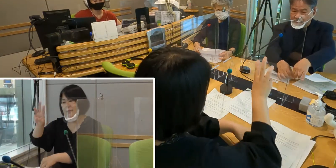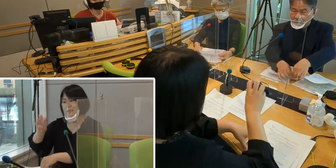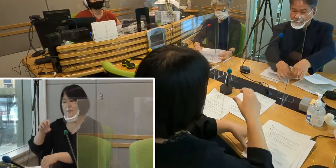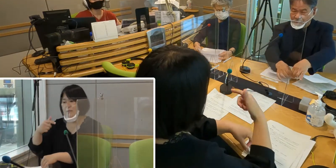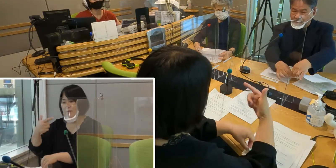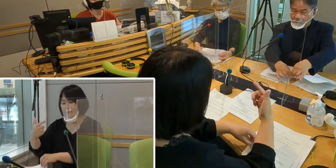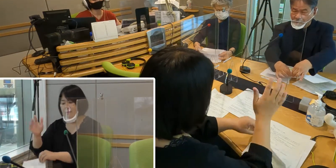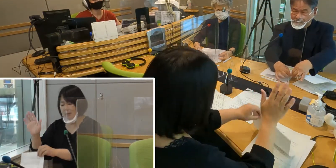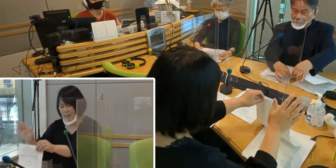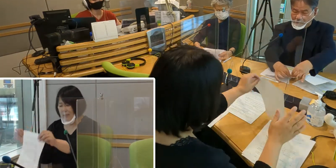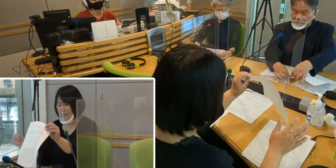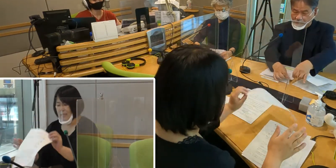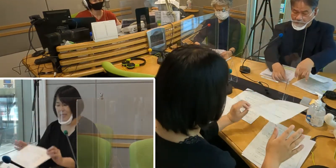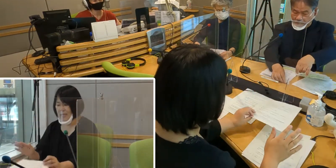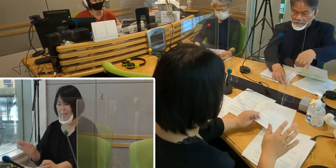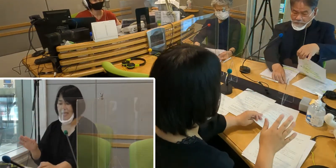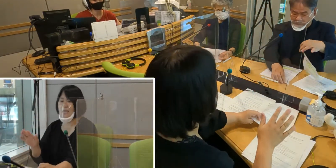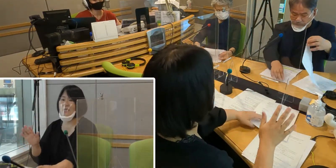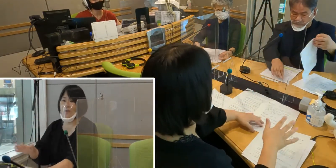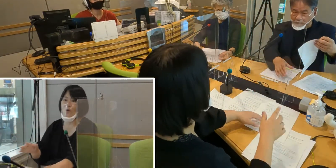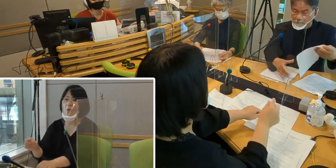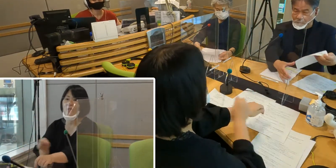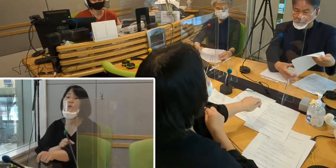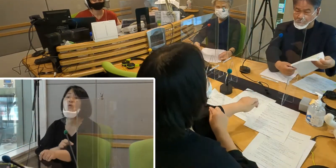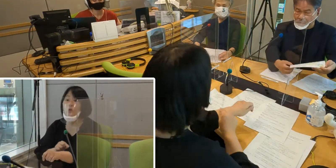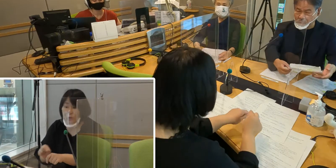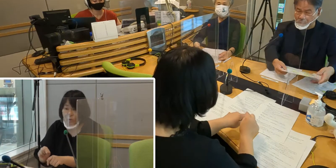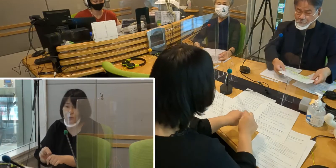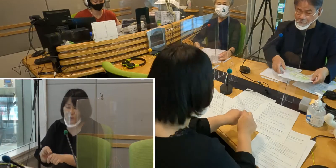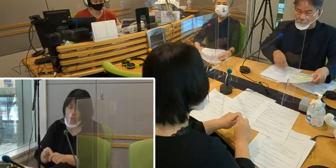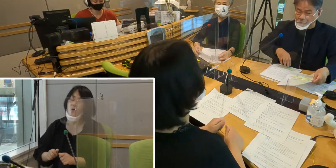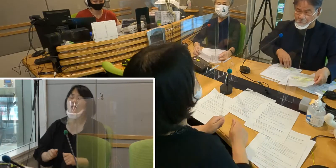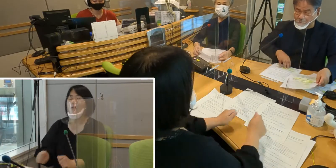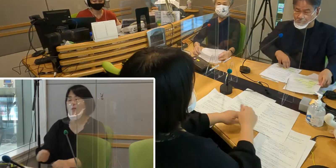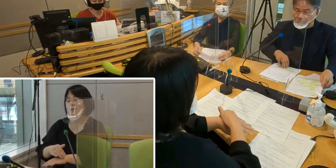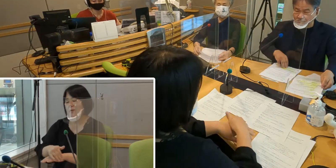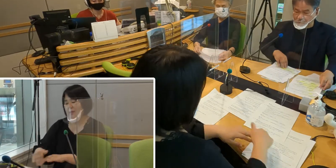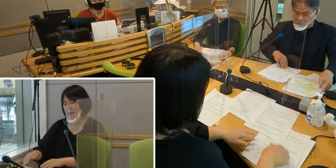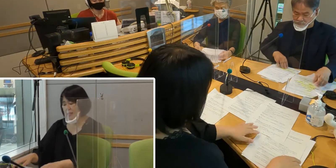今日はこの時間、特集を組んで お届けしてまいります。